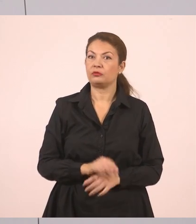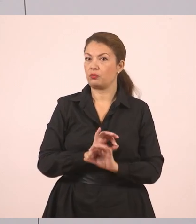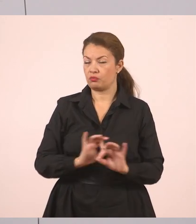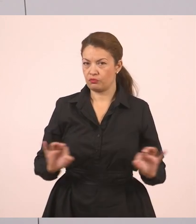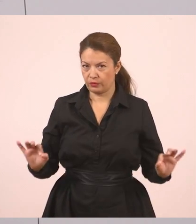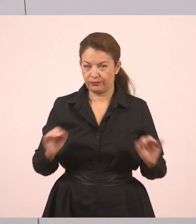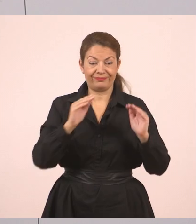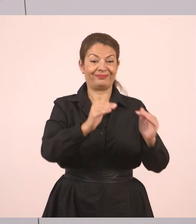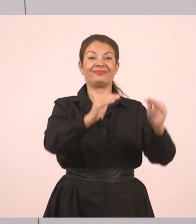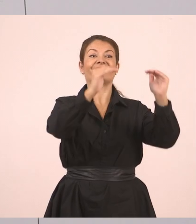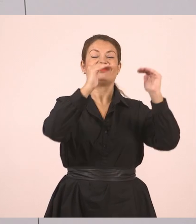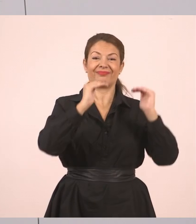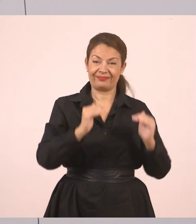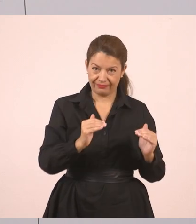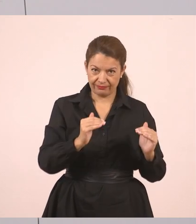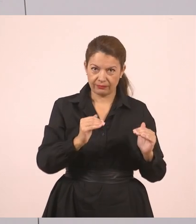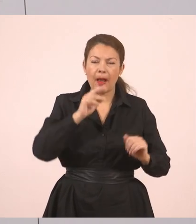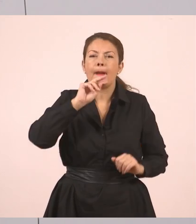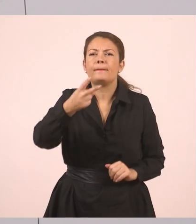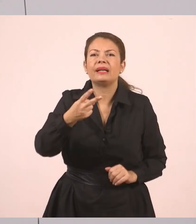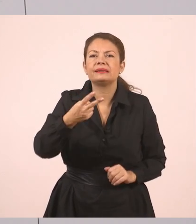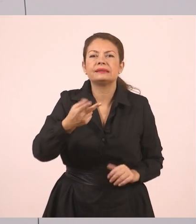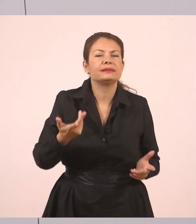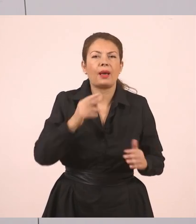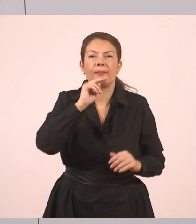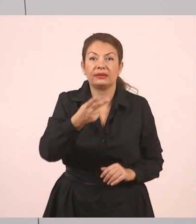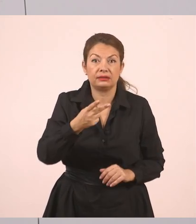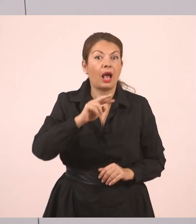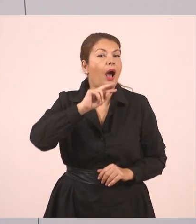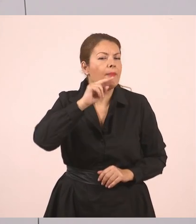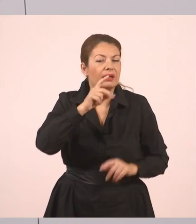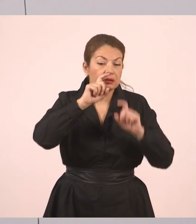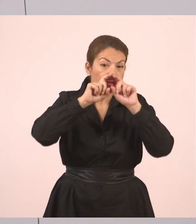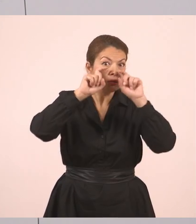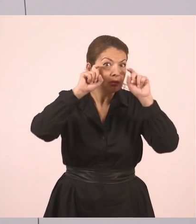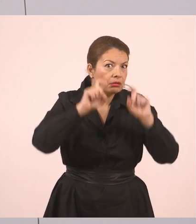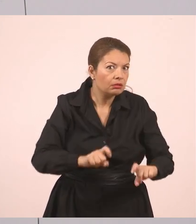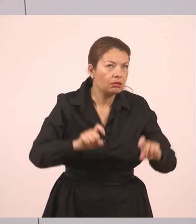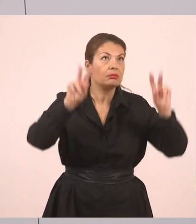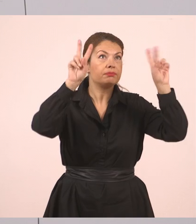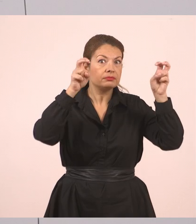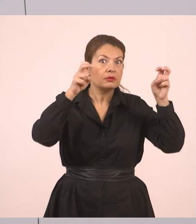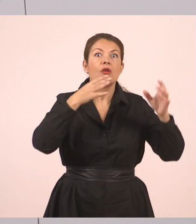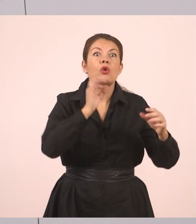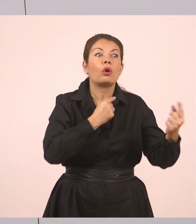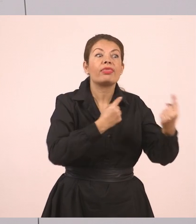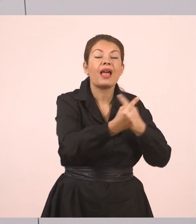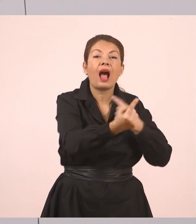Και από κάτω, πώς θα απαντήσει τώρα ο Γιάννης; Ανοίγουμε πάλι εισαγωγικά. Είπαμε ο ευθύς λόγος έχει τα εισαγωγικά.